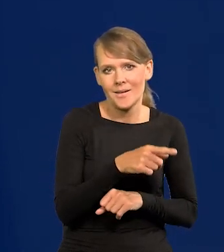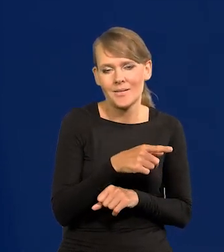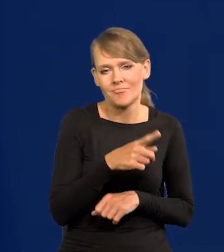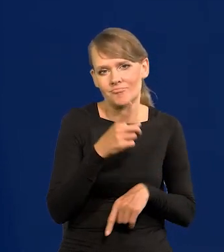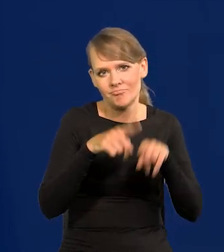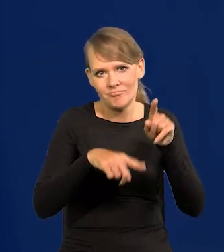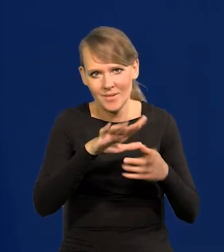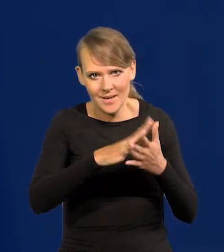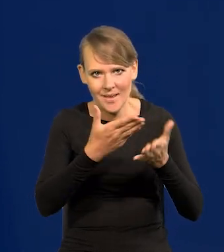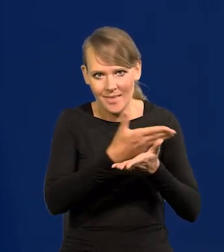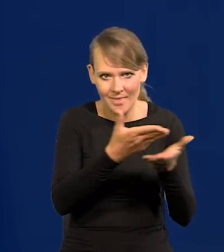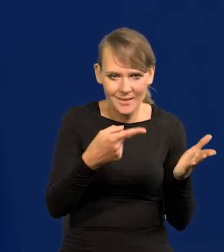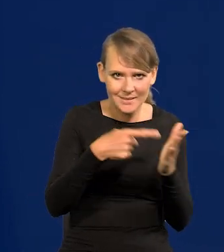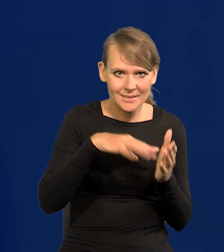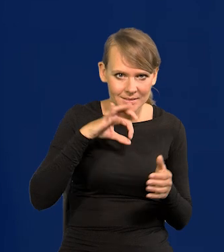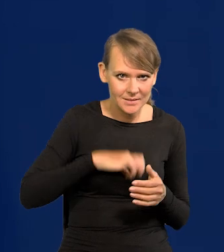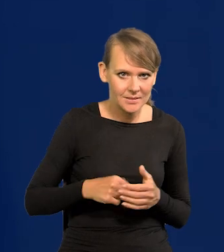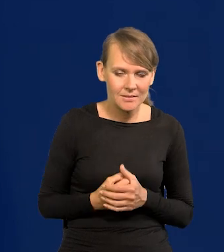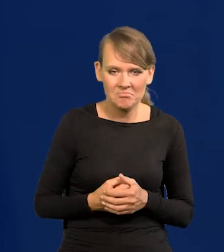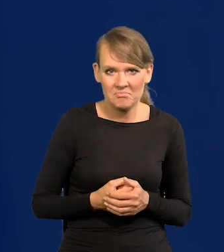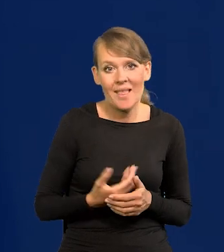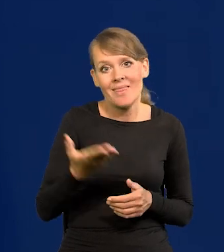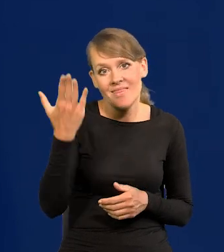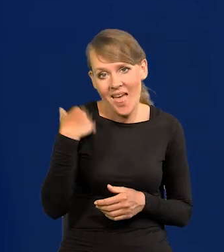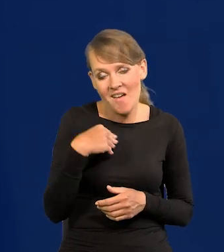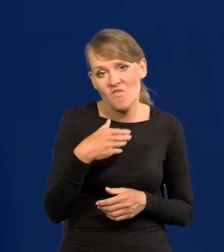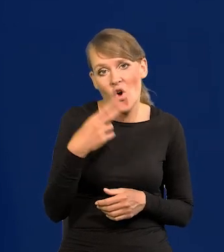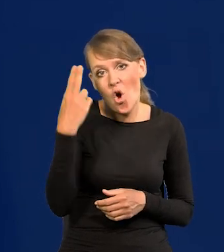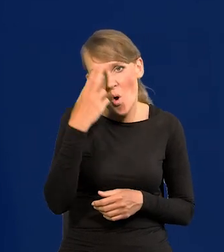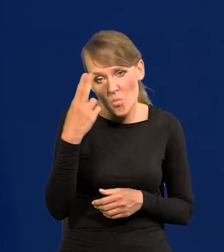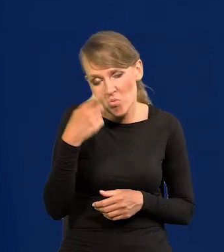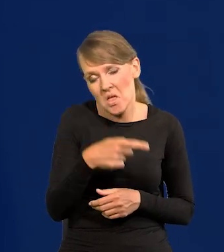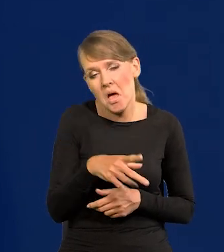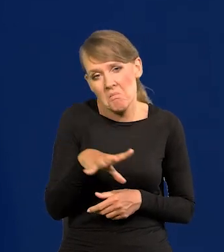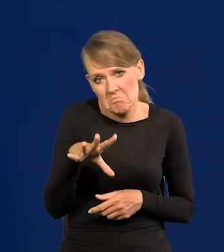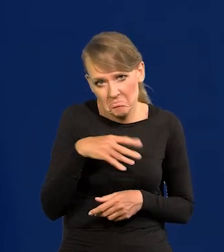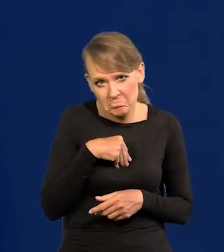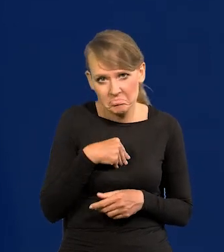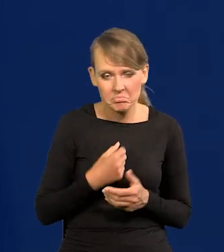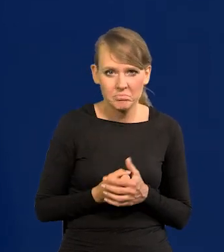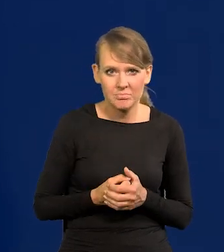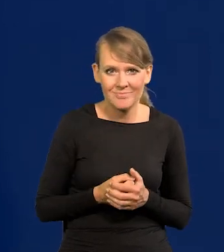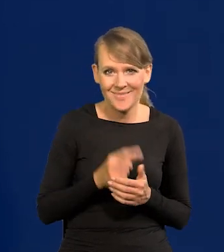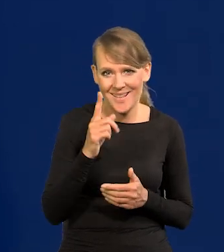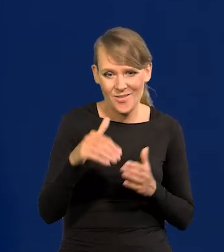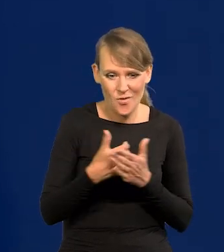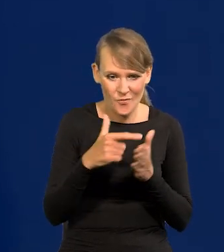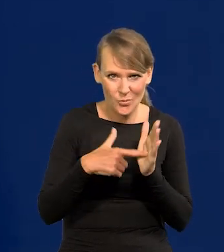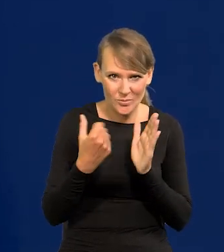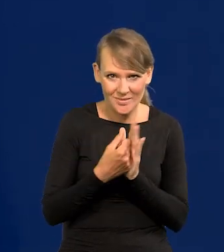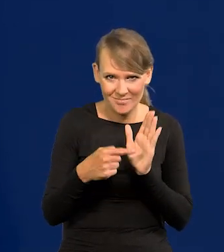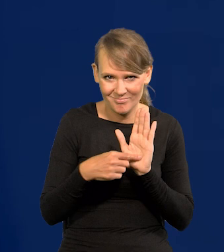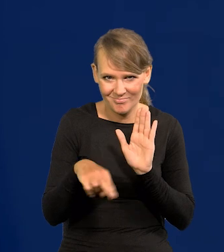To byłoby możliwe w PRL-u jeszcze, nawet pod koniec. Od czasów nowej ustawy jest niemożliwe.